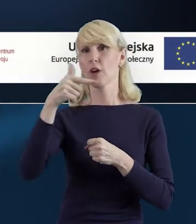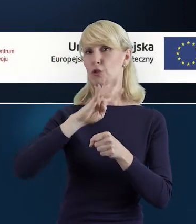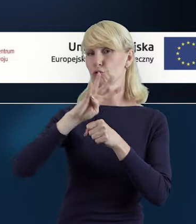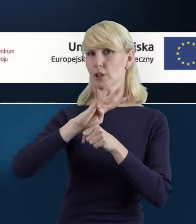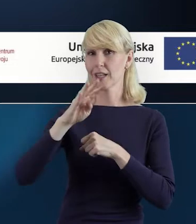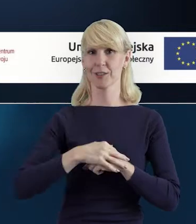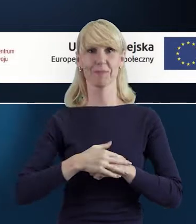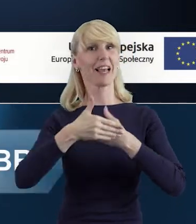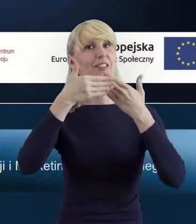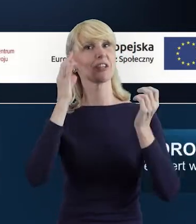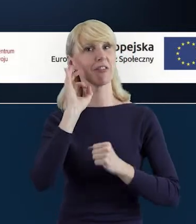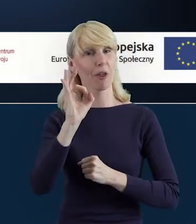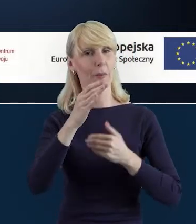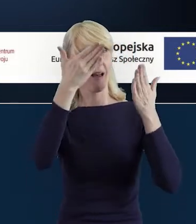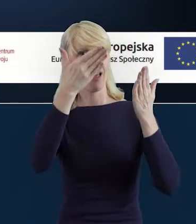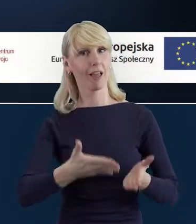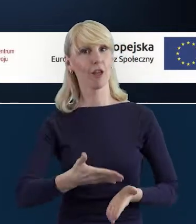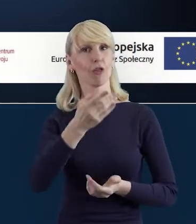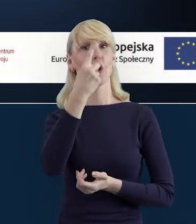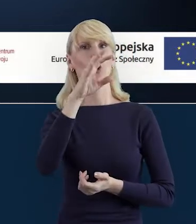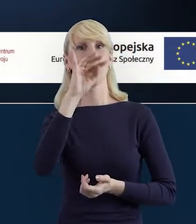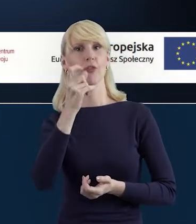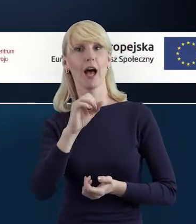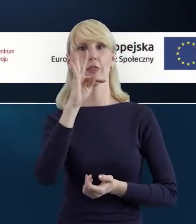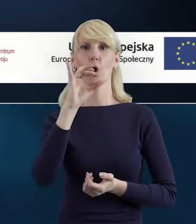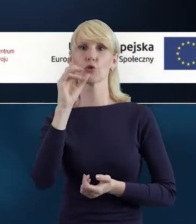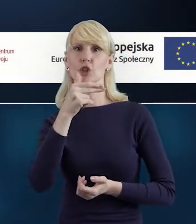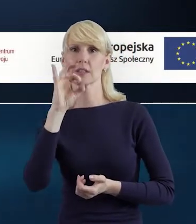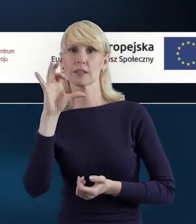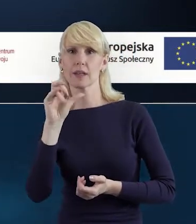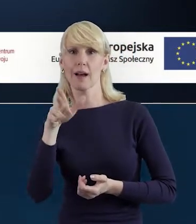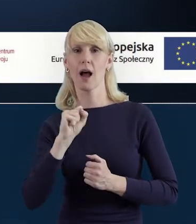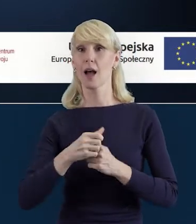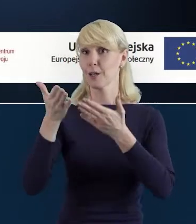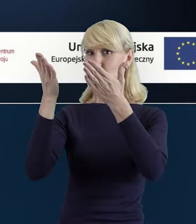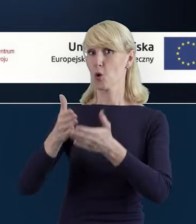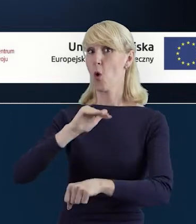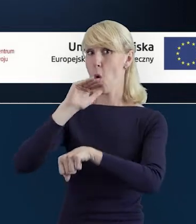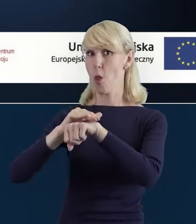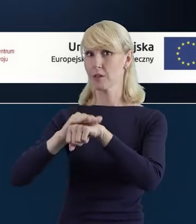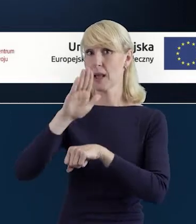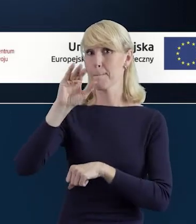Dzień dobry, ja nazywam się Dorota Toczyska i wraz z moją znakomitą koleżanką, Magdaleną Bielak,